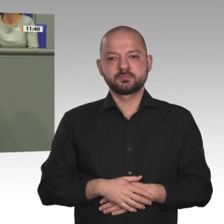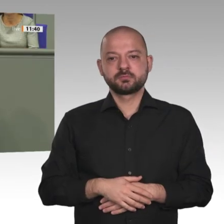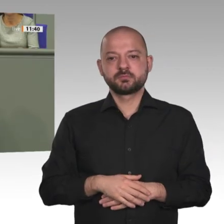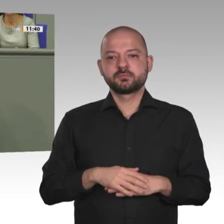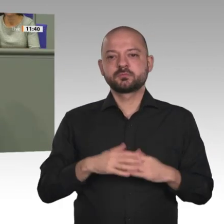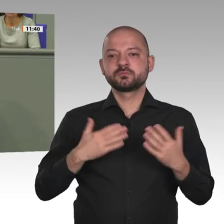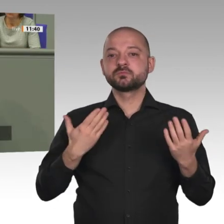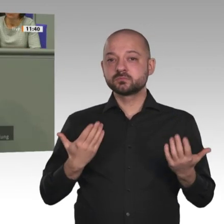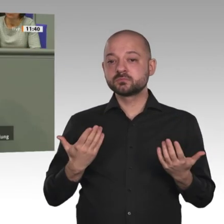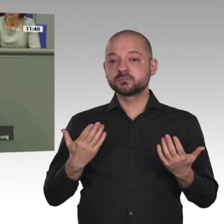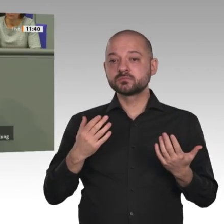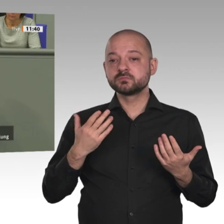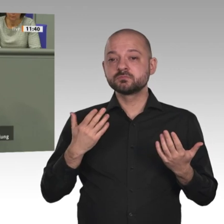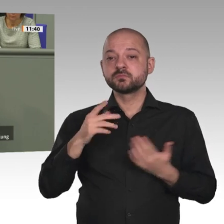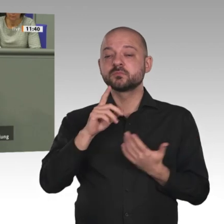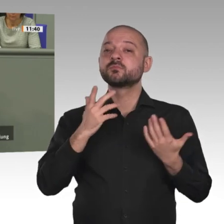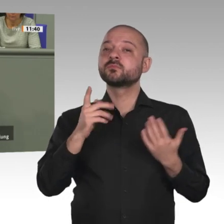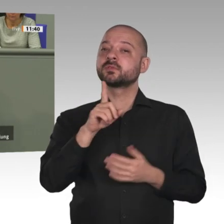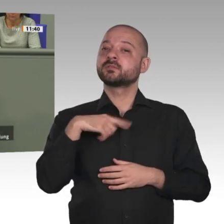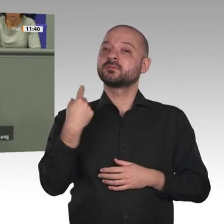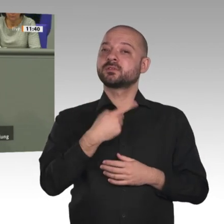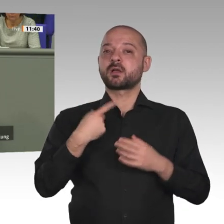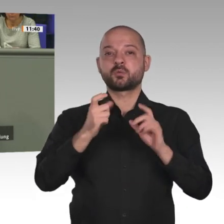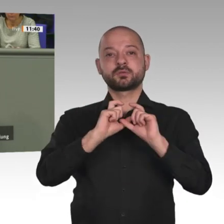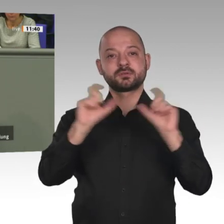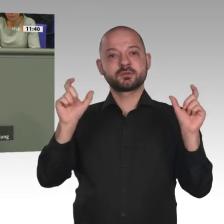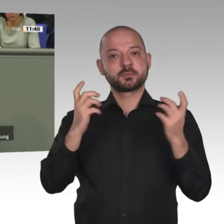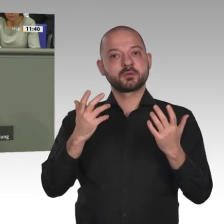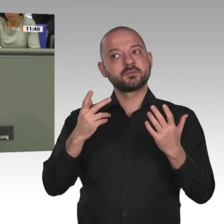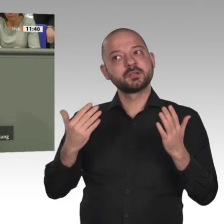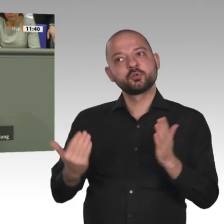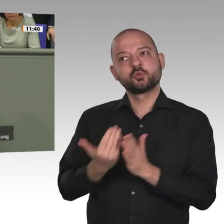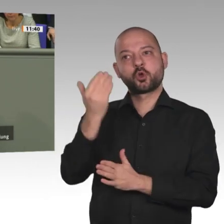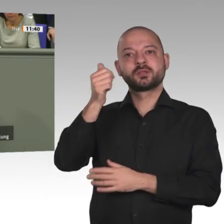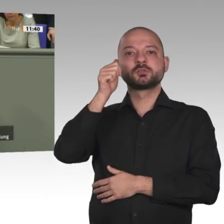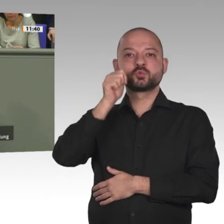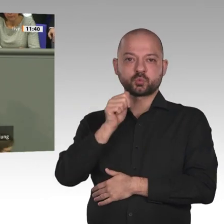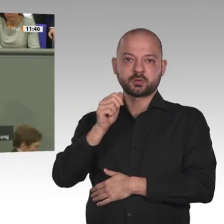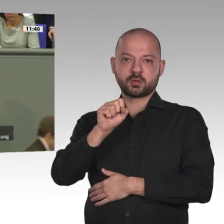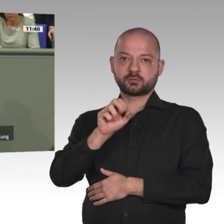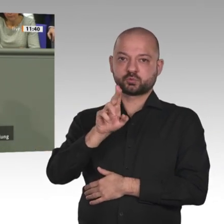Abdalla Hamdok, den ich vor genau einer Woche in Khartum getroffen habe, hat eine